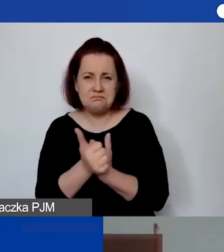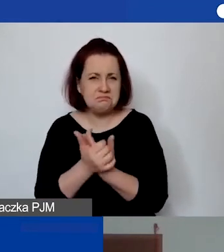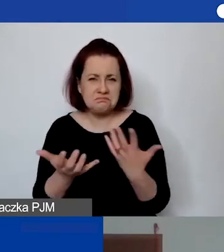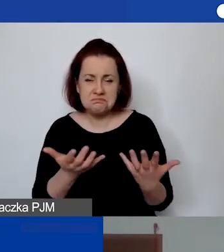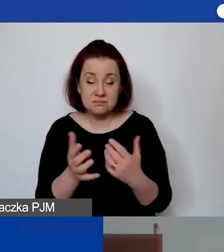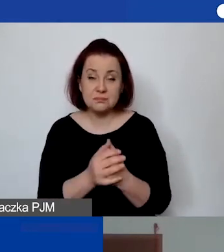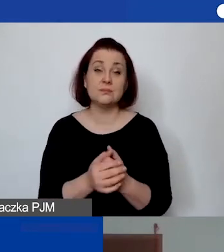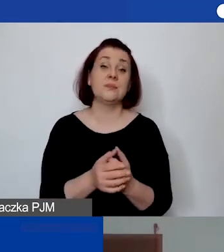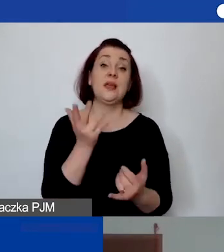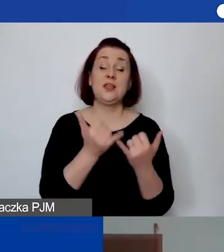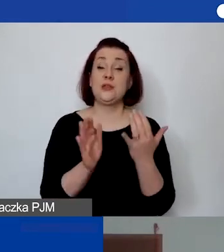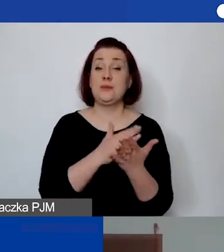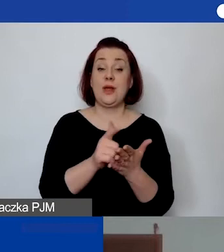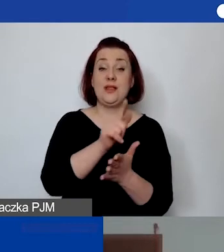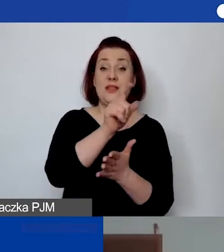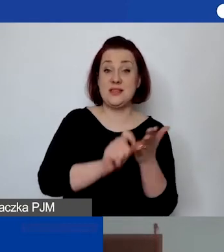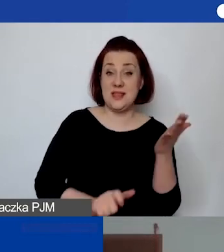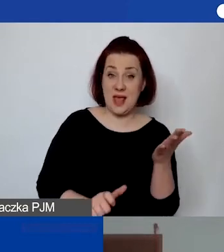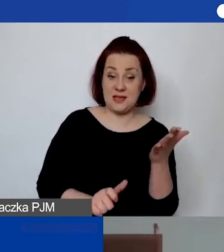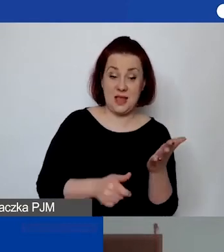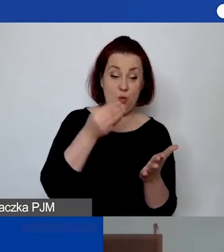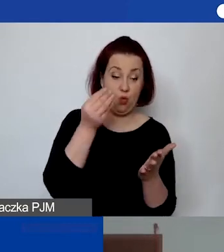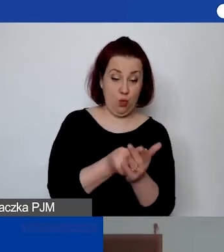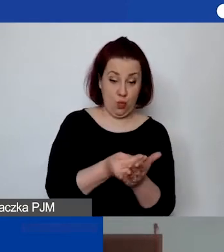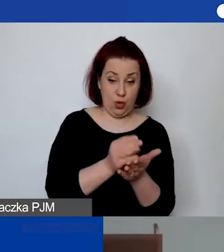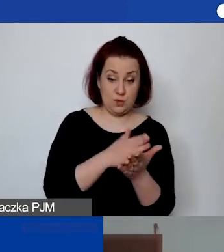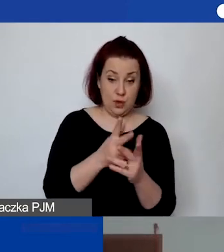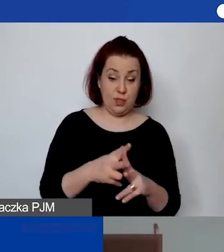jeśli licencja jest wykupywana na dany okres